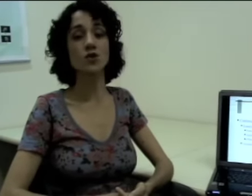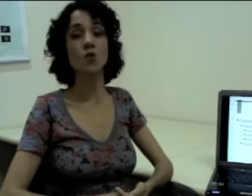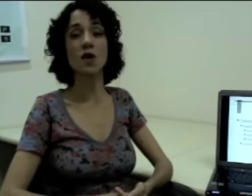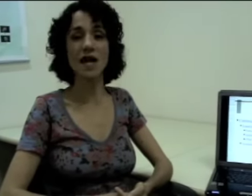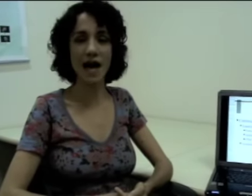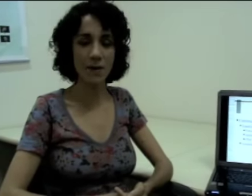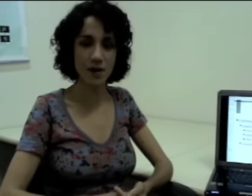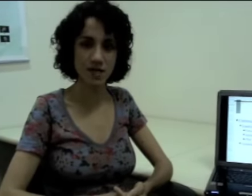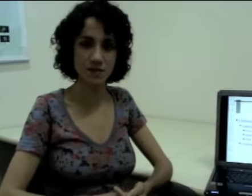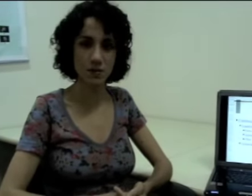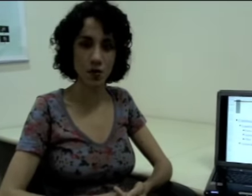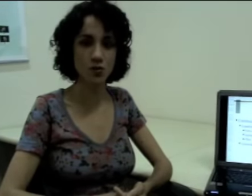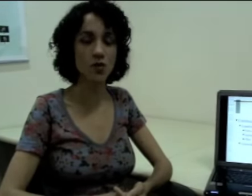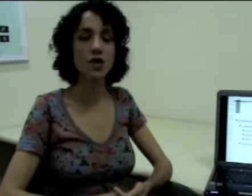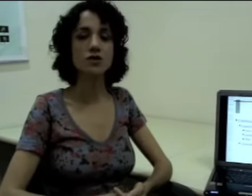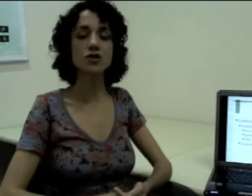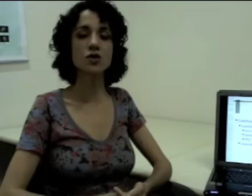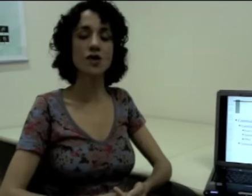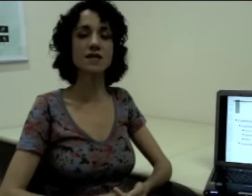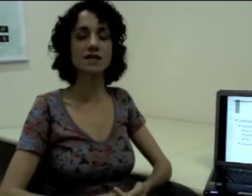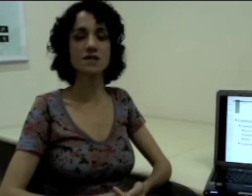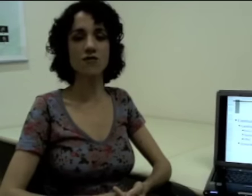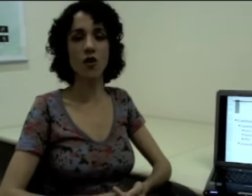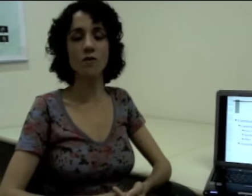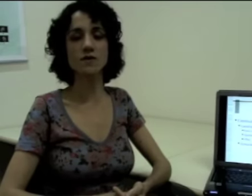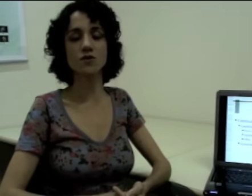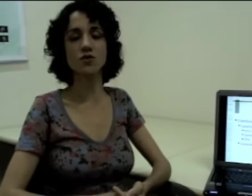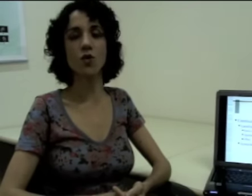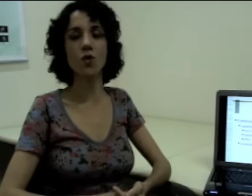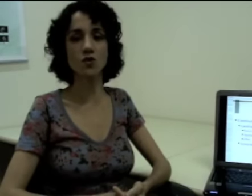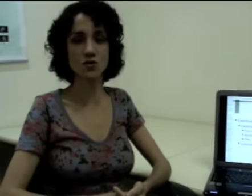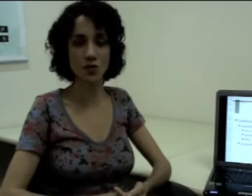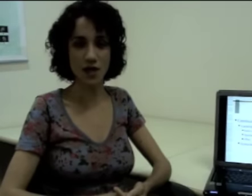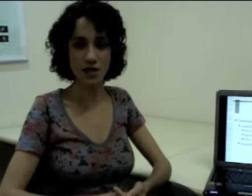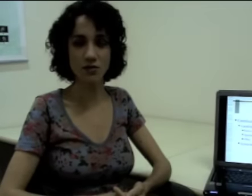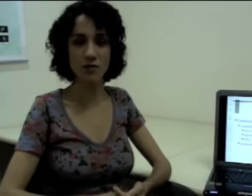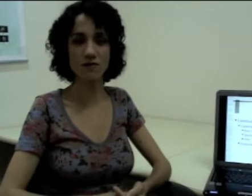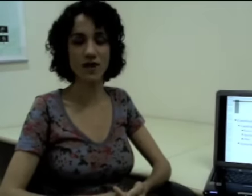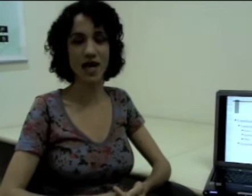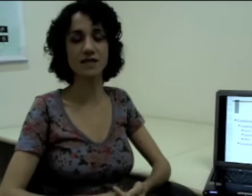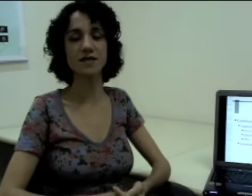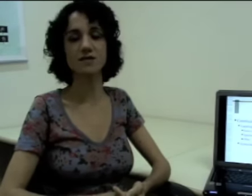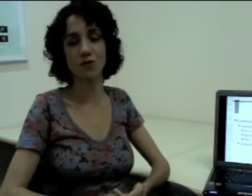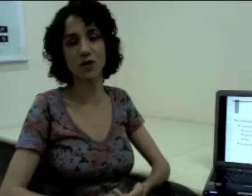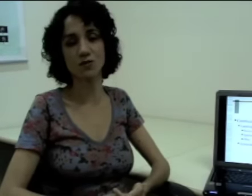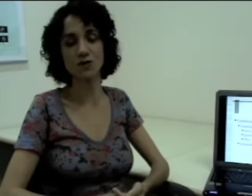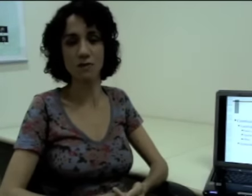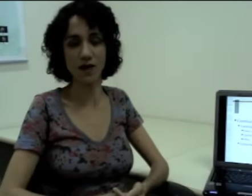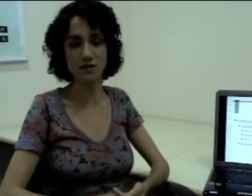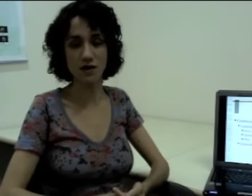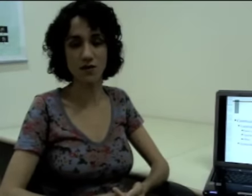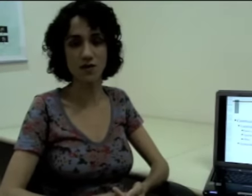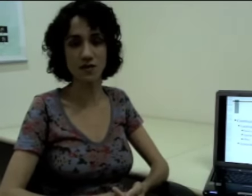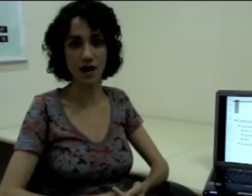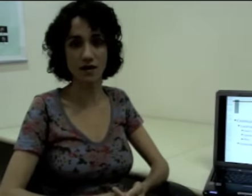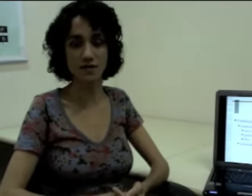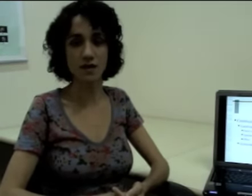posso olhar para esse ponto, de todas essas formas eu estou construindo uma frase explorando o espaço em línguas de sinais.